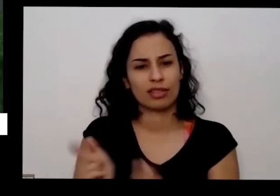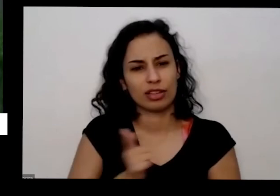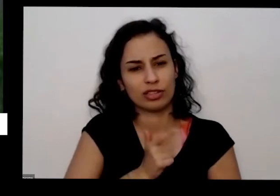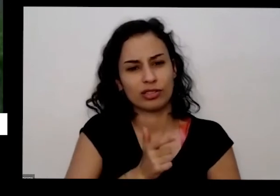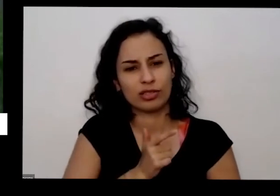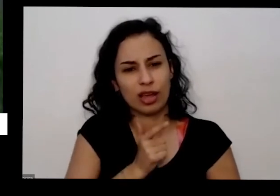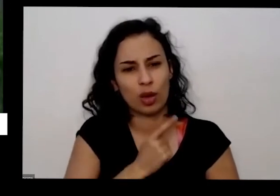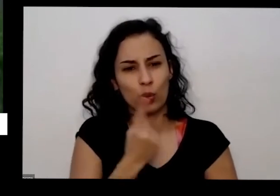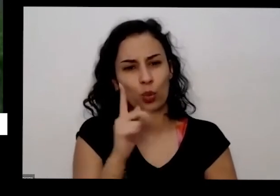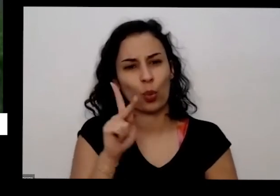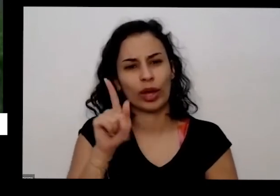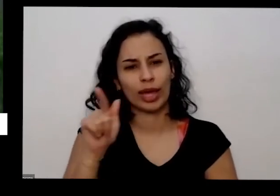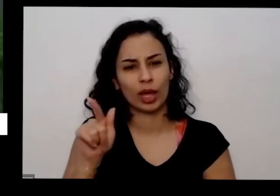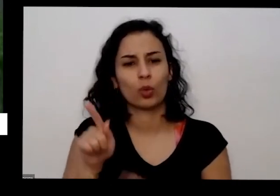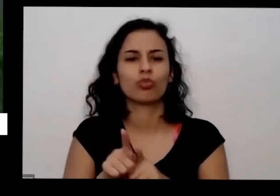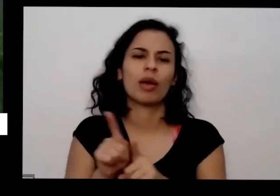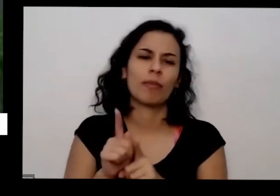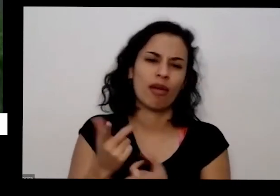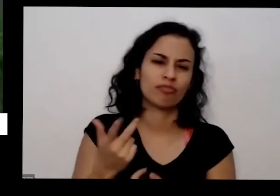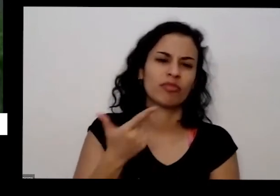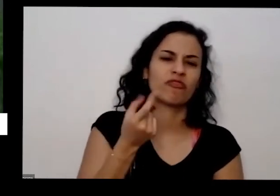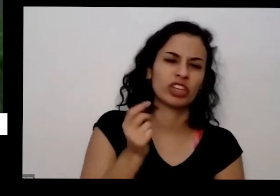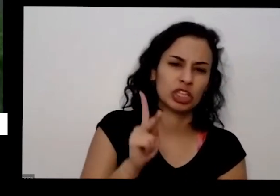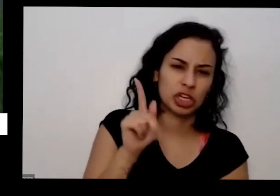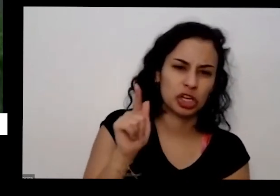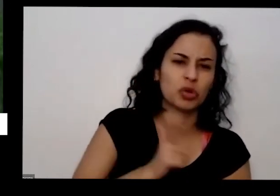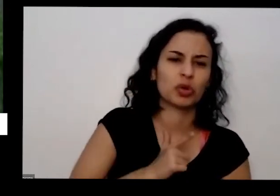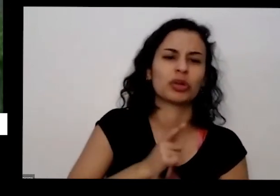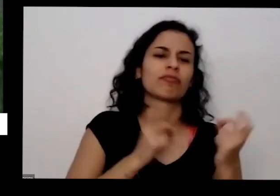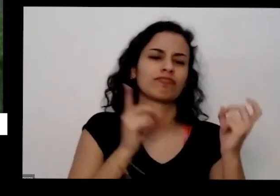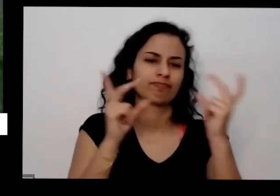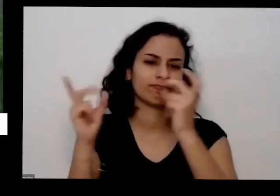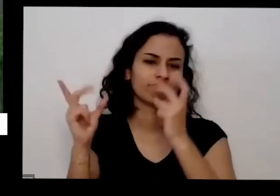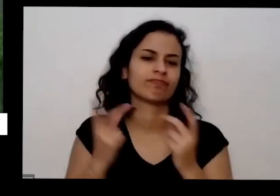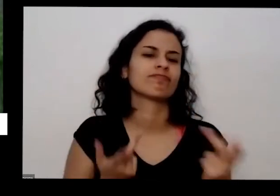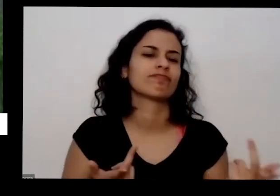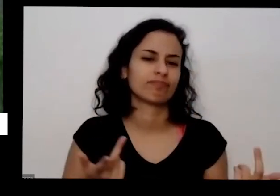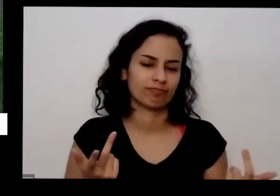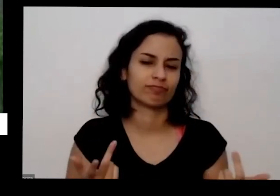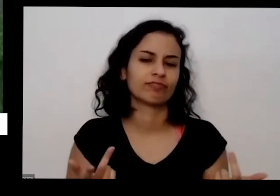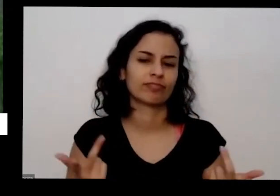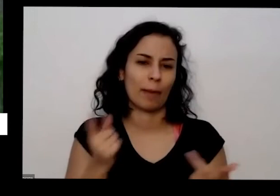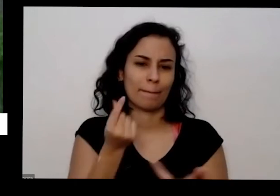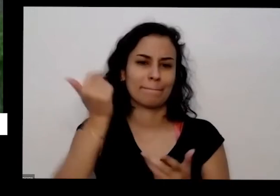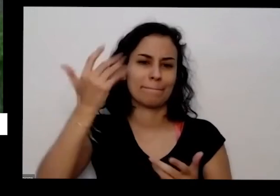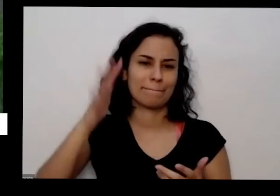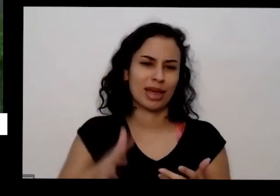de 50 kg de 20 kg fica bem mais barato Quando você compra Quantidade maior isso vai fornecer